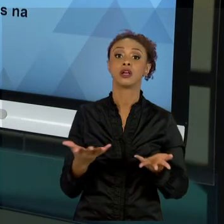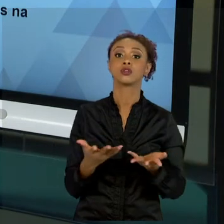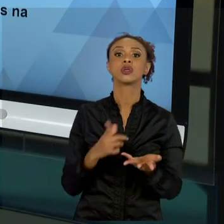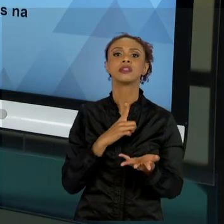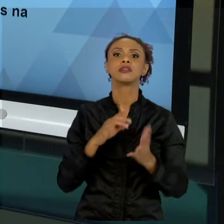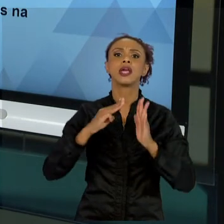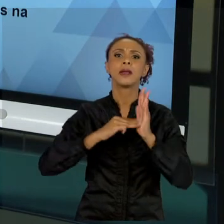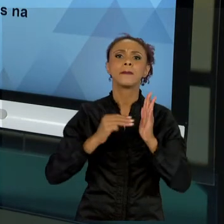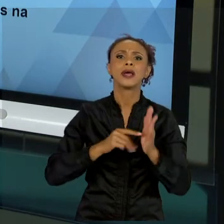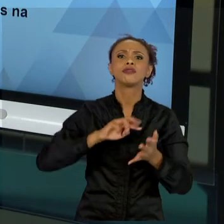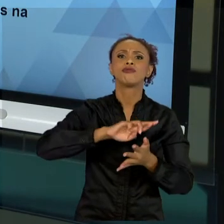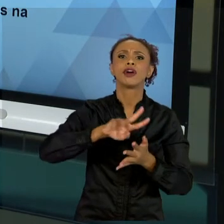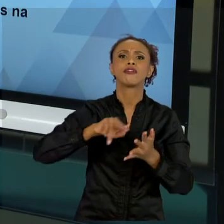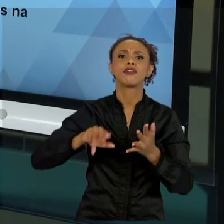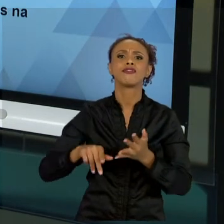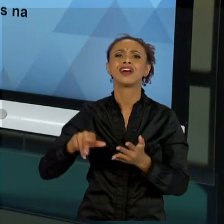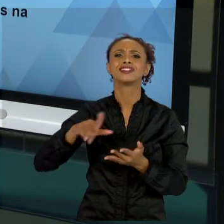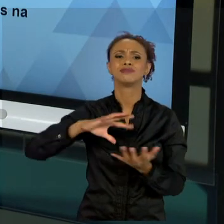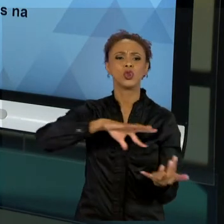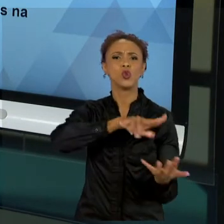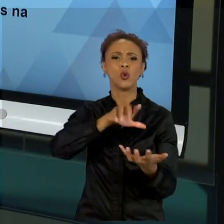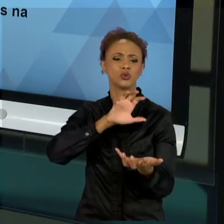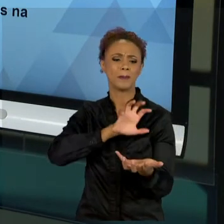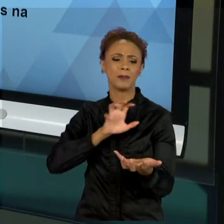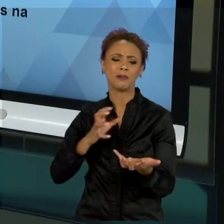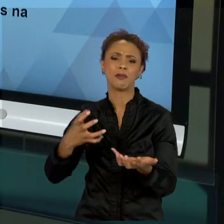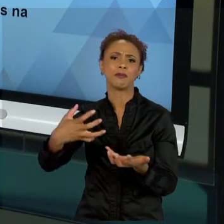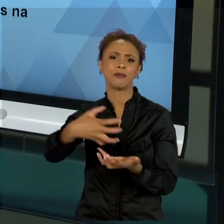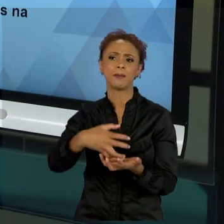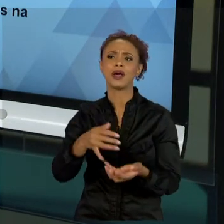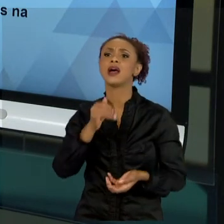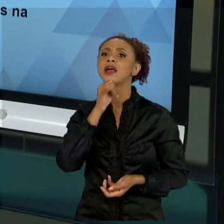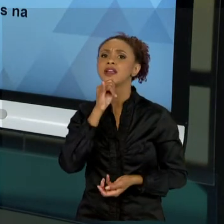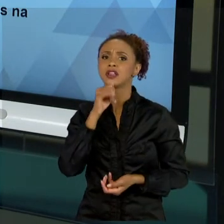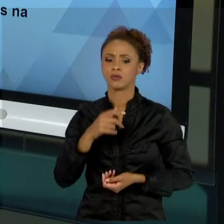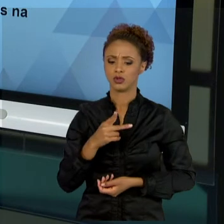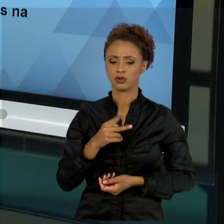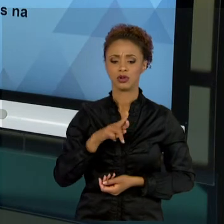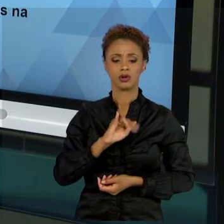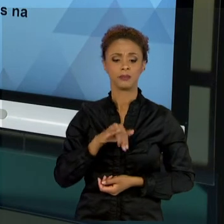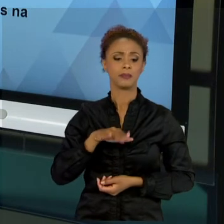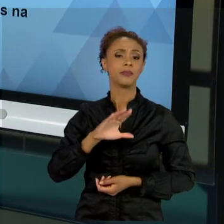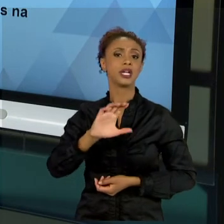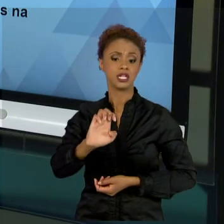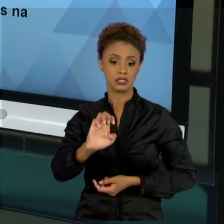PRINCE. O PRINCE É UM MÉTODO QUE EU NÃO ABORDEI